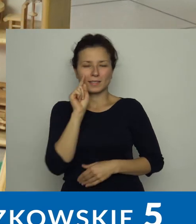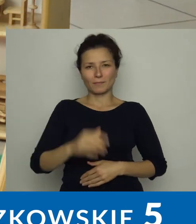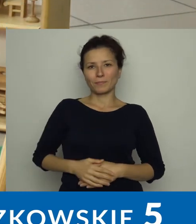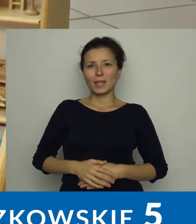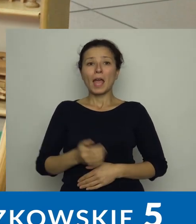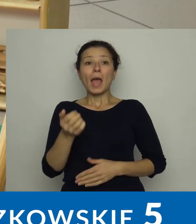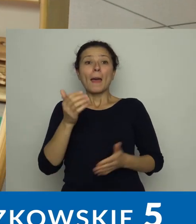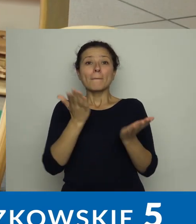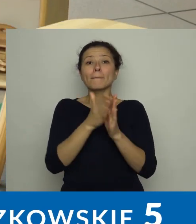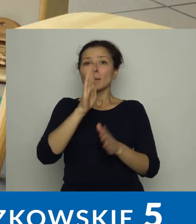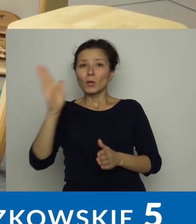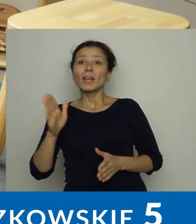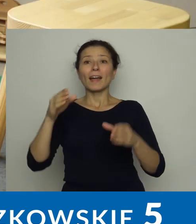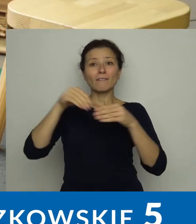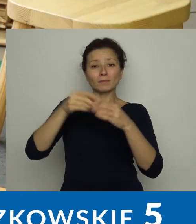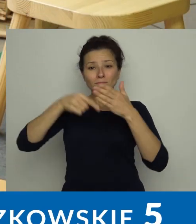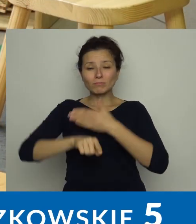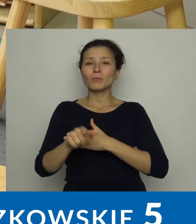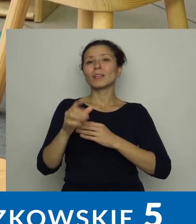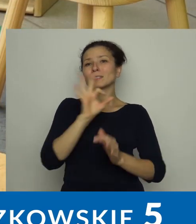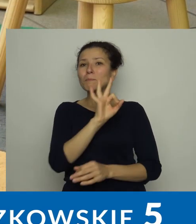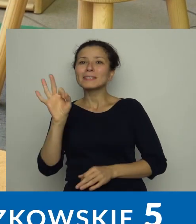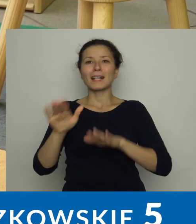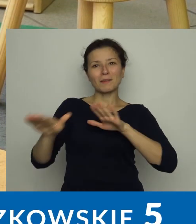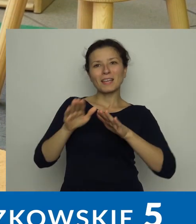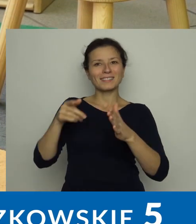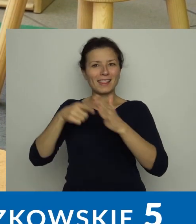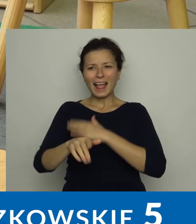Jest też specjalne miejsce - kącik malucha